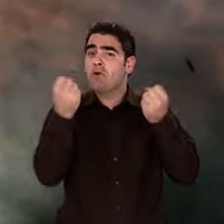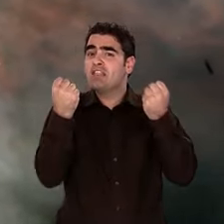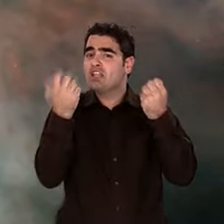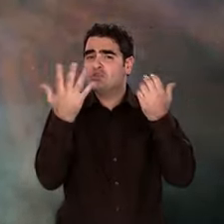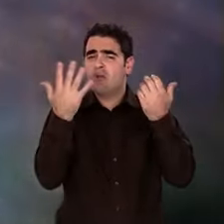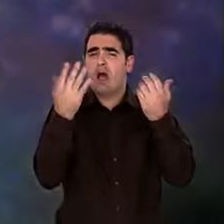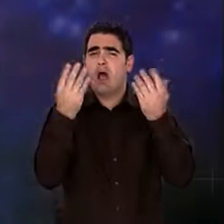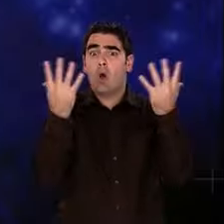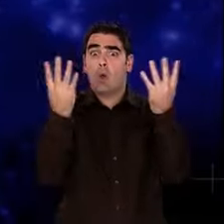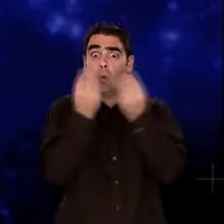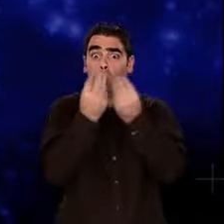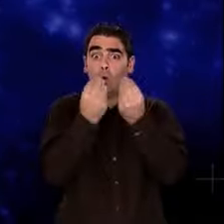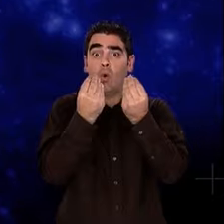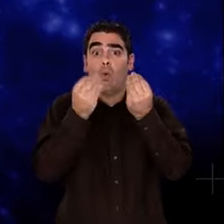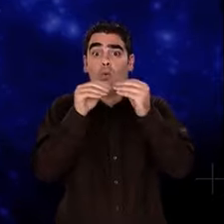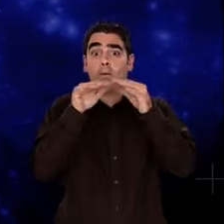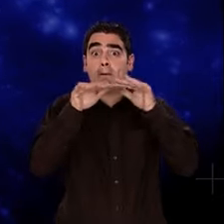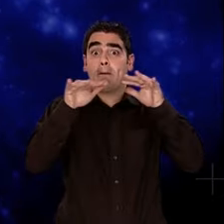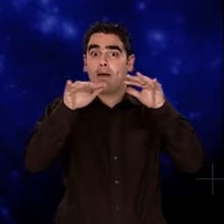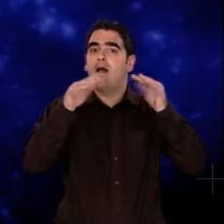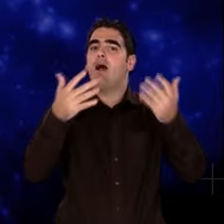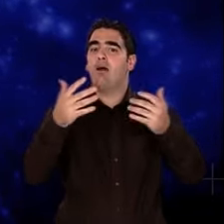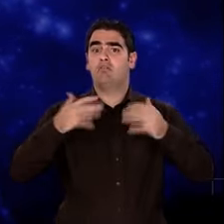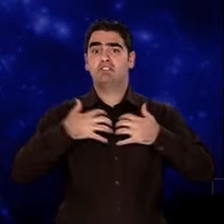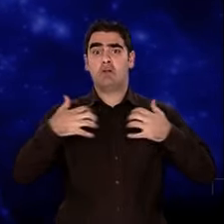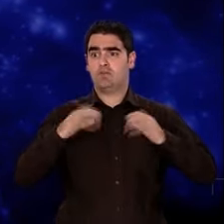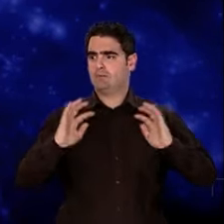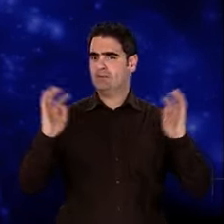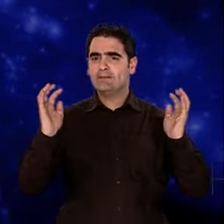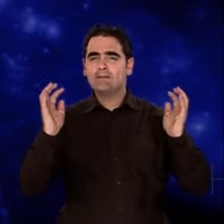Cette matière noire qui interagit avec la matière lumineuse,